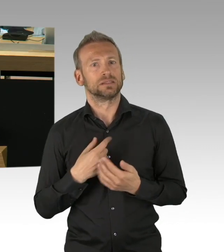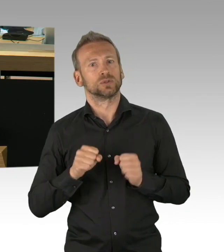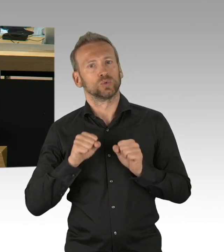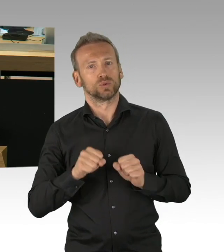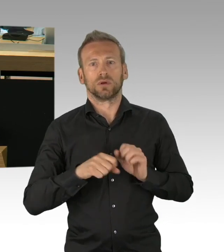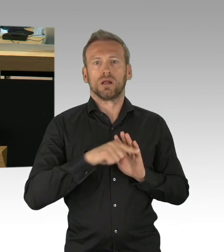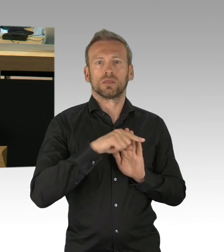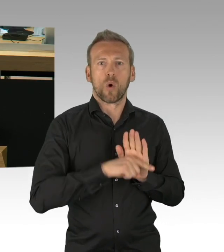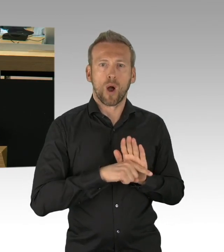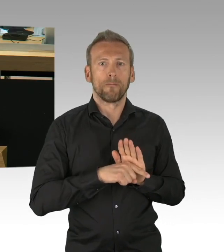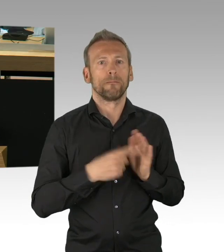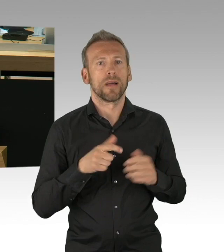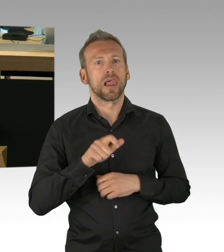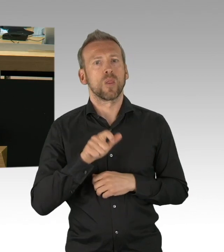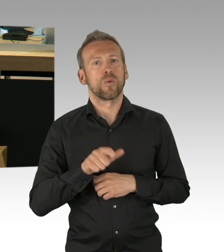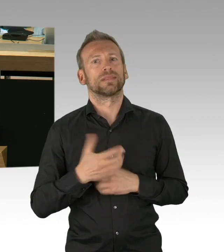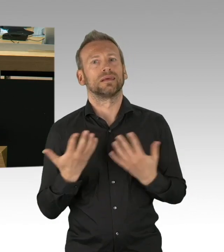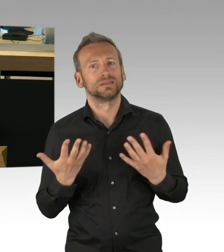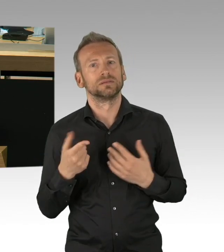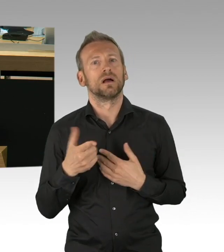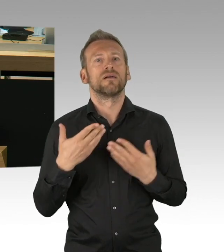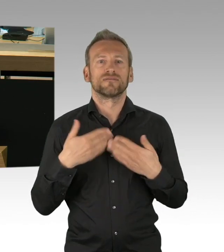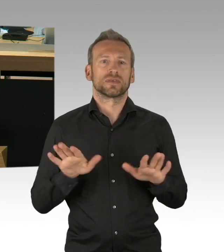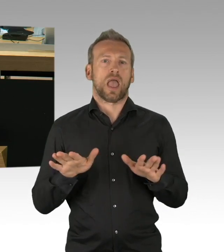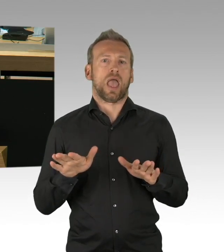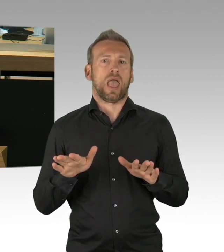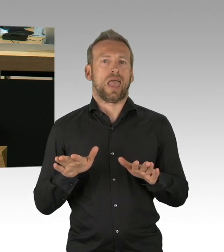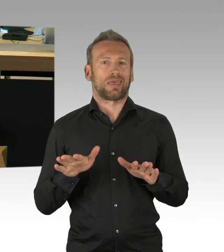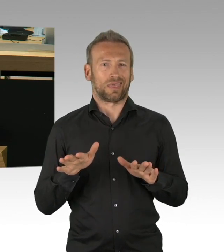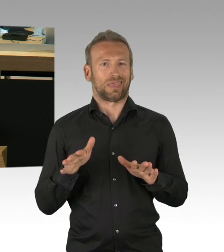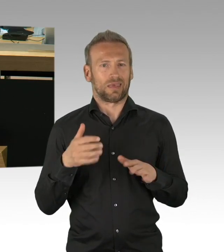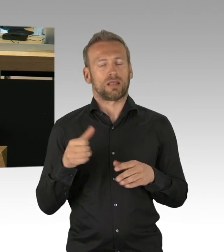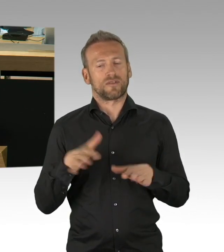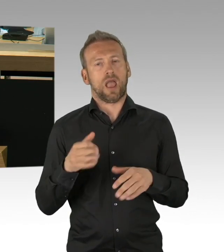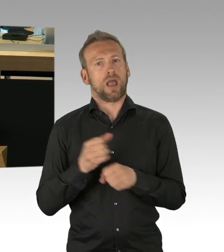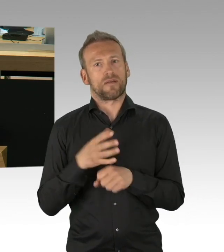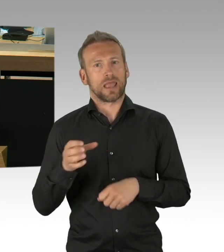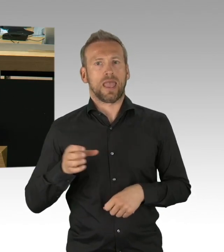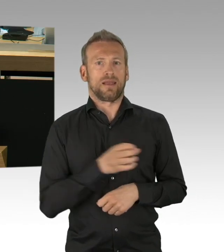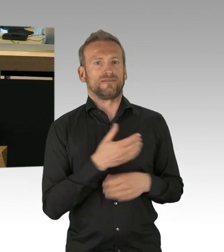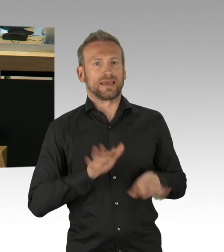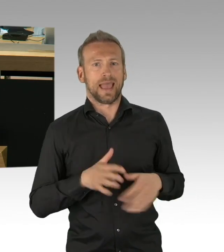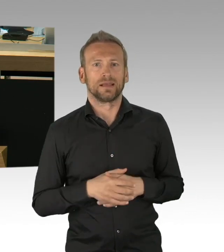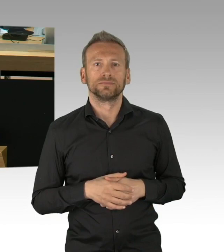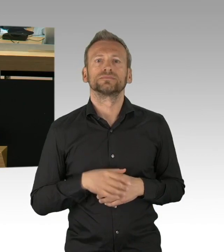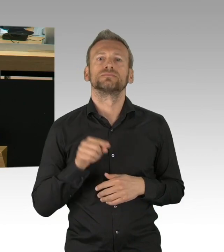wie ist das Hygienekonzept im Detail in der U-Bahn und für Busse? Ich wüsste von der Jugendverwaltung kontinuierlich sehr gerne,